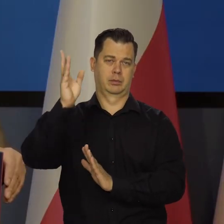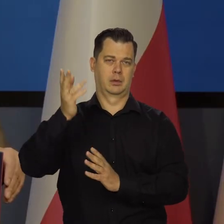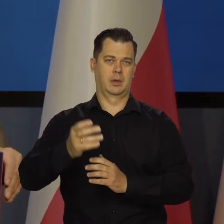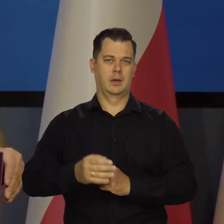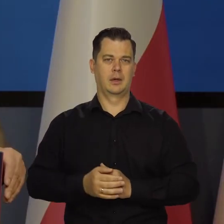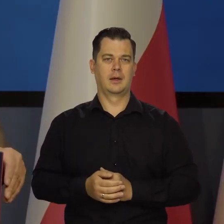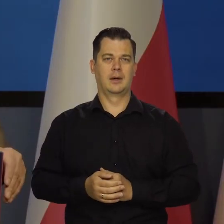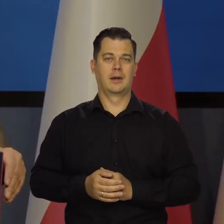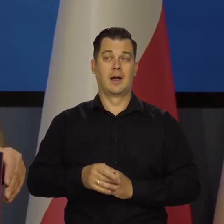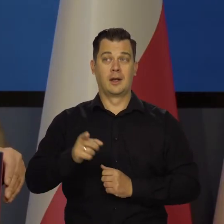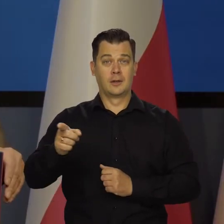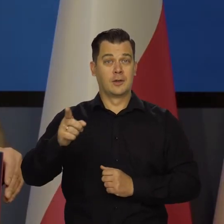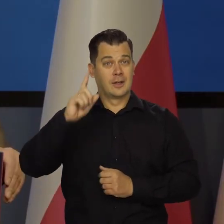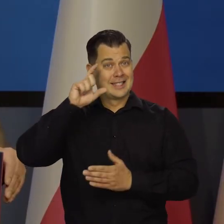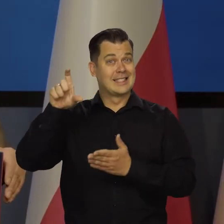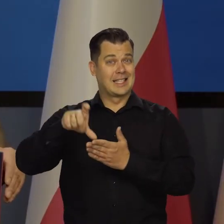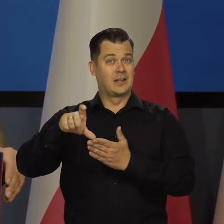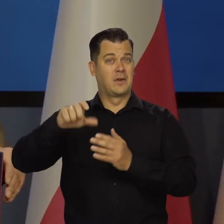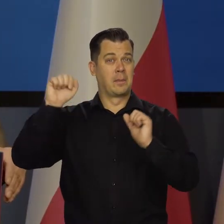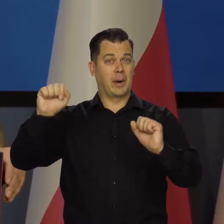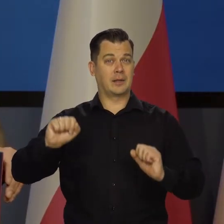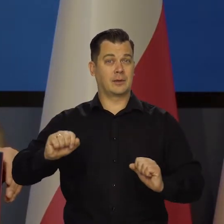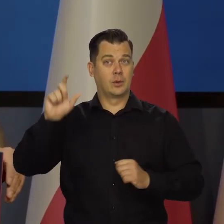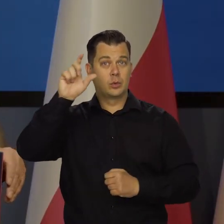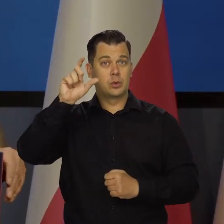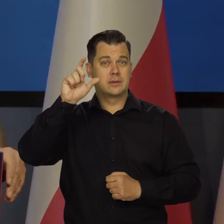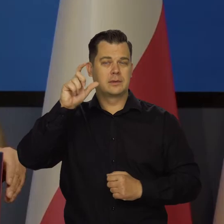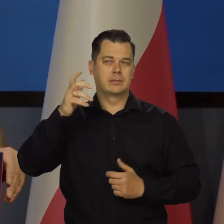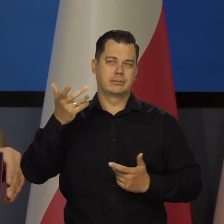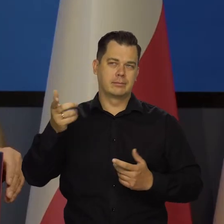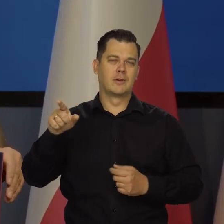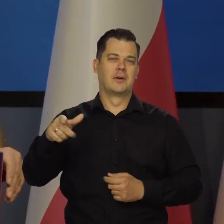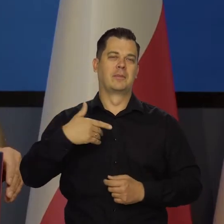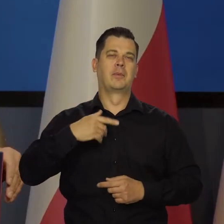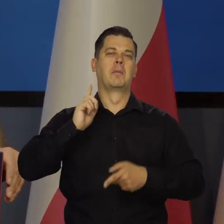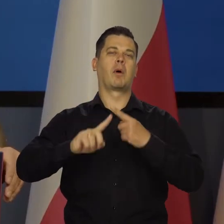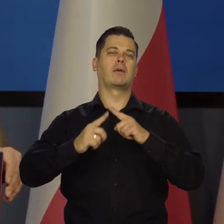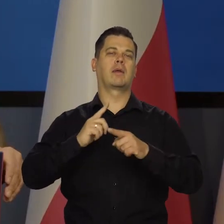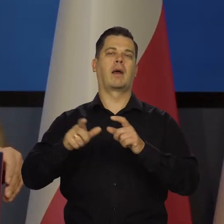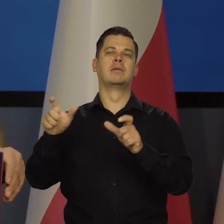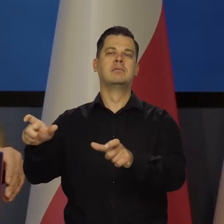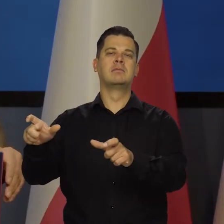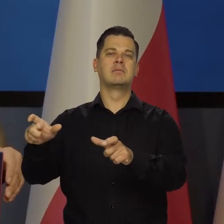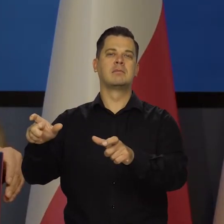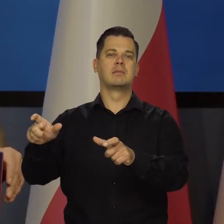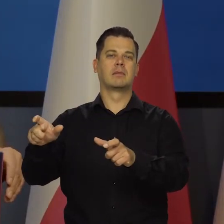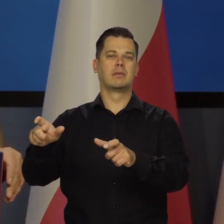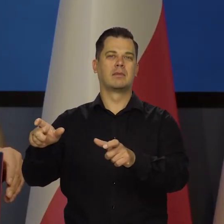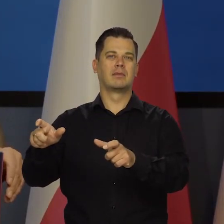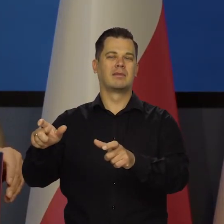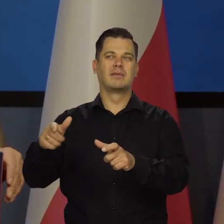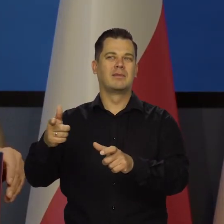A to jest instytucja, bank centralny, która działa po prostu dla dobra sprawy, bo nie ma żadnego interesu